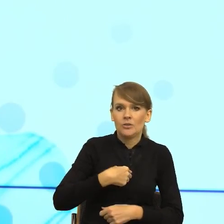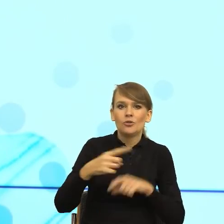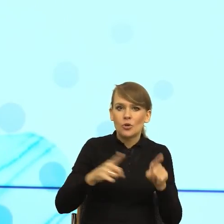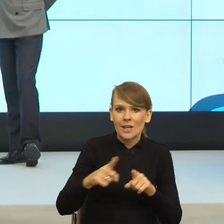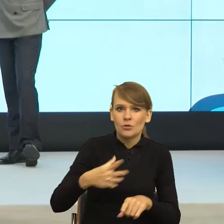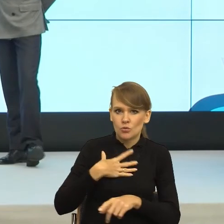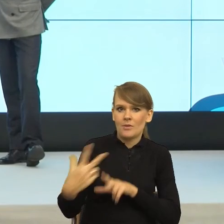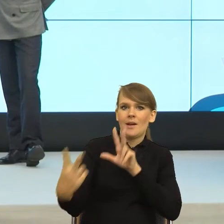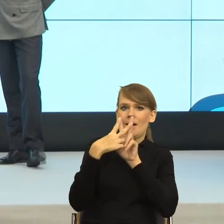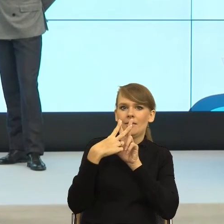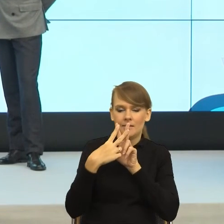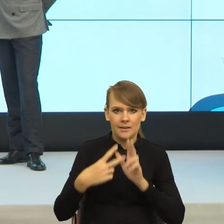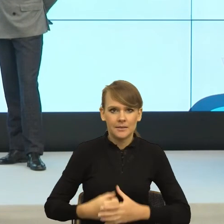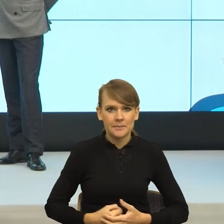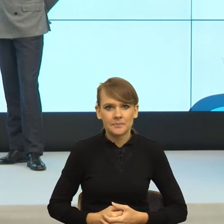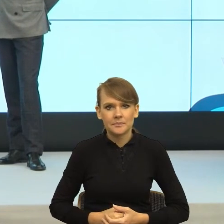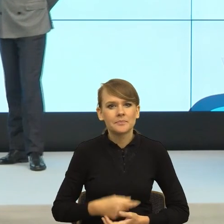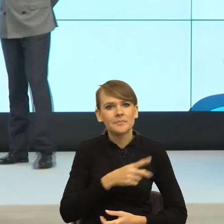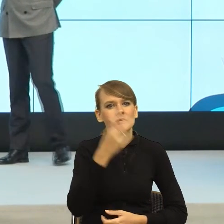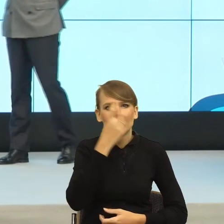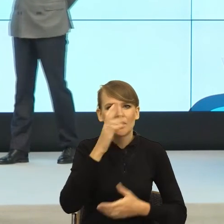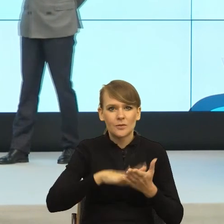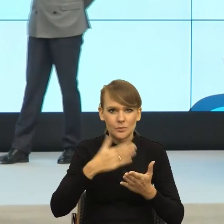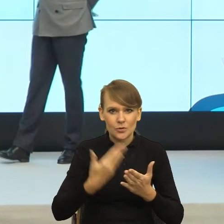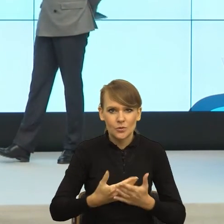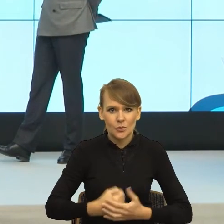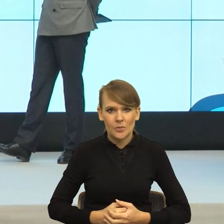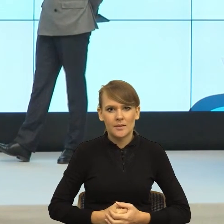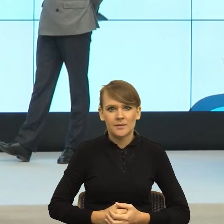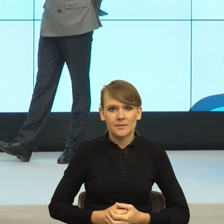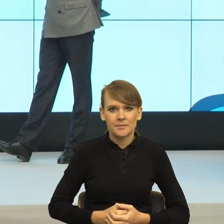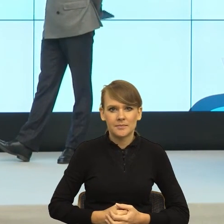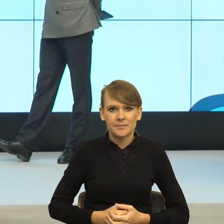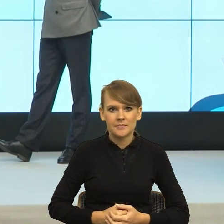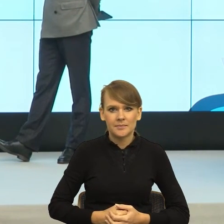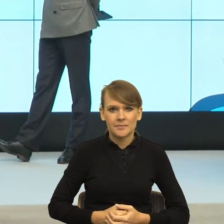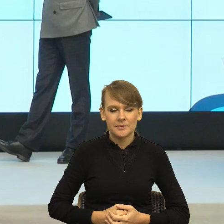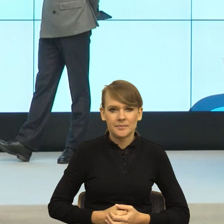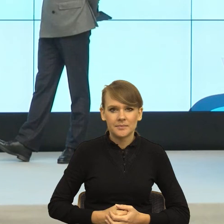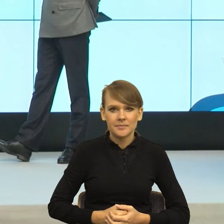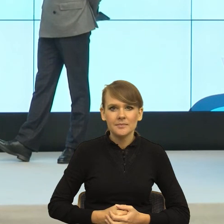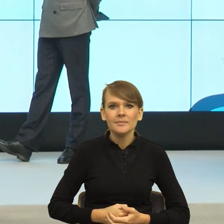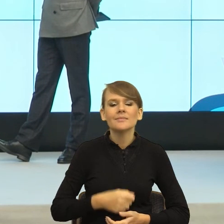Pamiętam kiedyś z naszej rozmowy, jak opowiadałaś o tych trzech takich przekrojowych, modelowych pacjentach, którzy przychodzą spóźnieni do gabinetu lekarza.